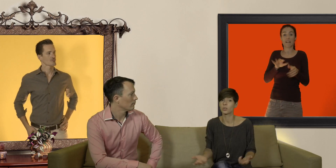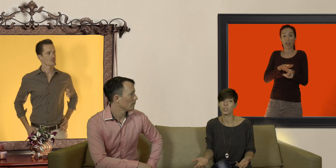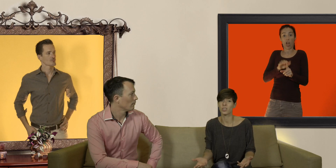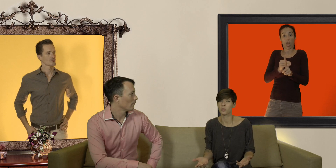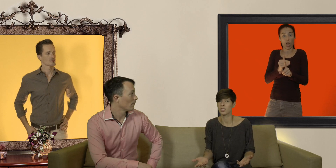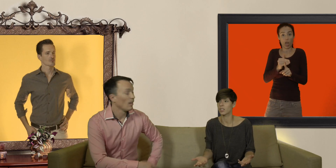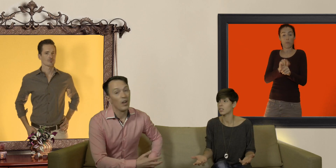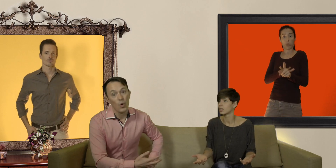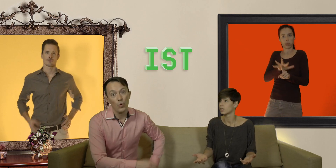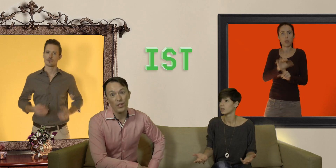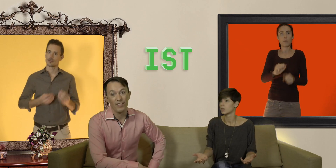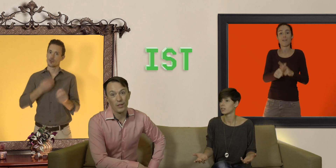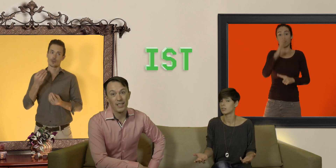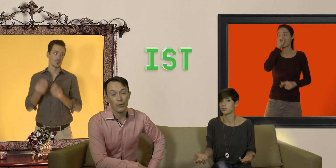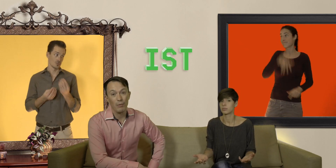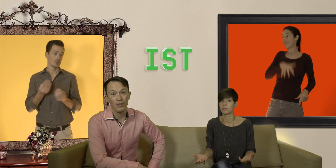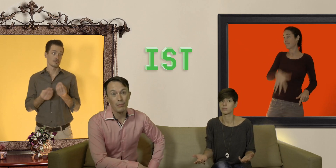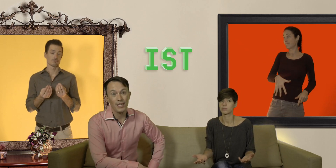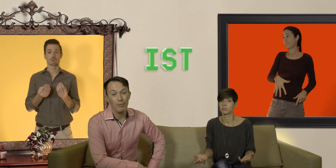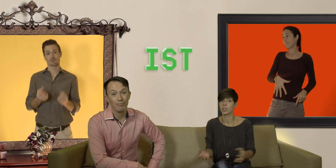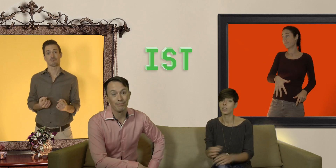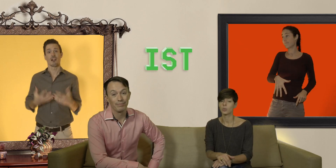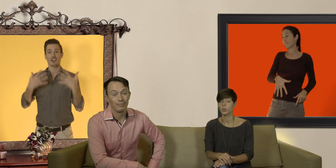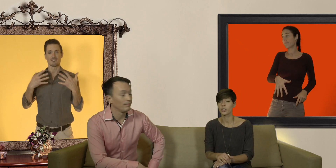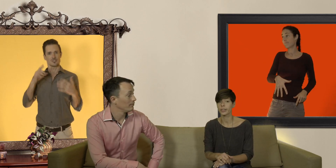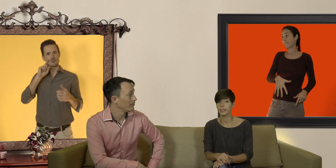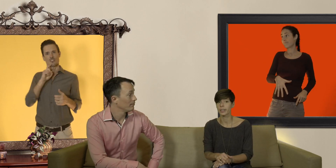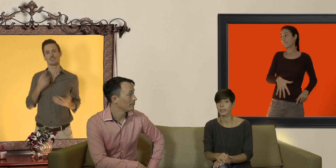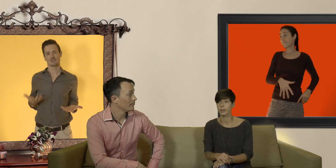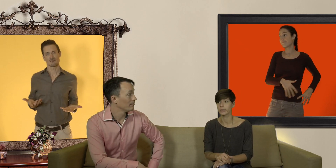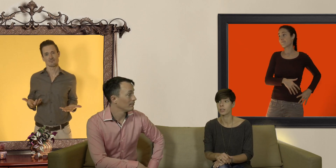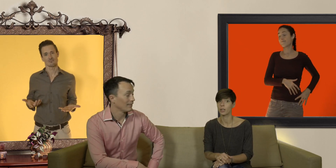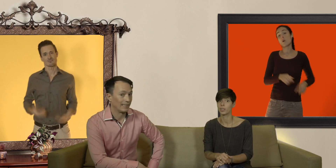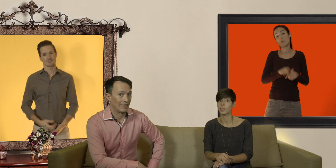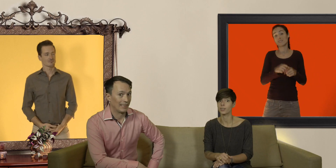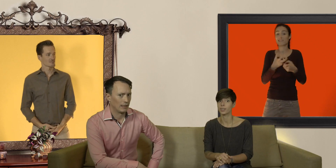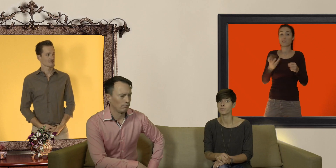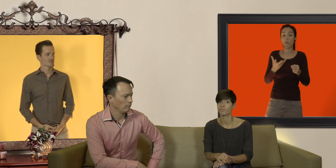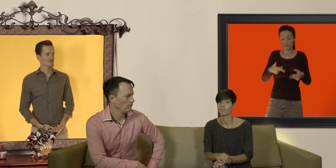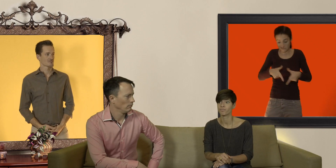une grossesse non désirée ou une infection sexuellement transmissible sans compter le risque qu'il reste là où il est arrivé